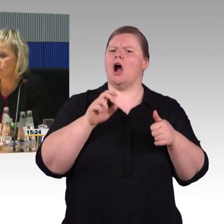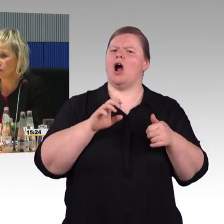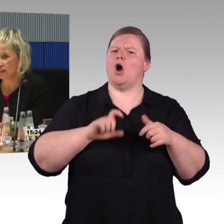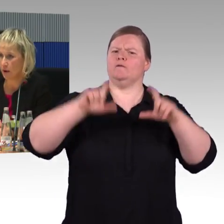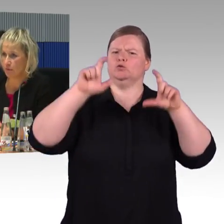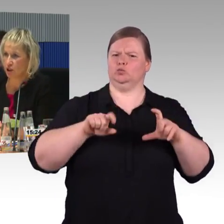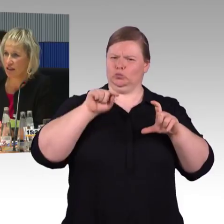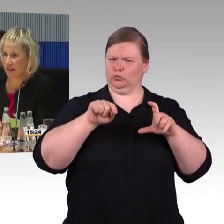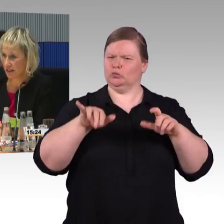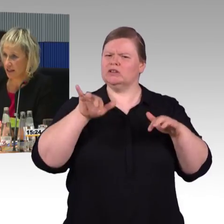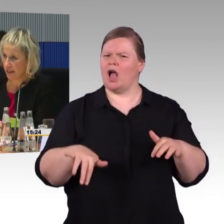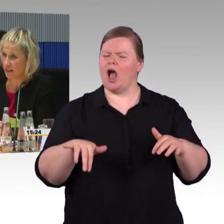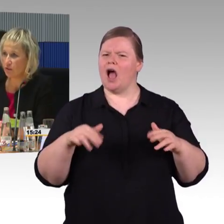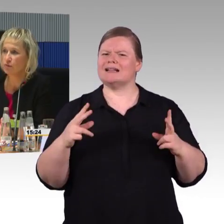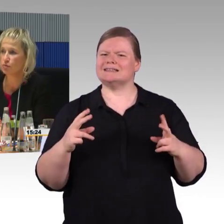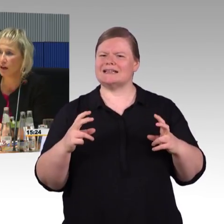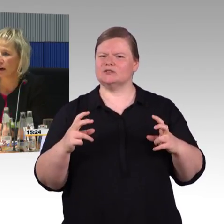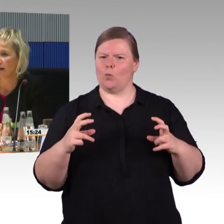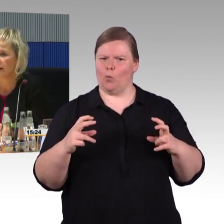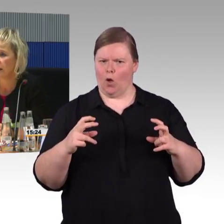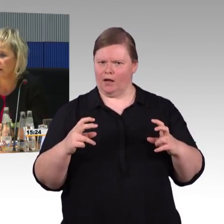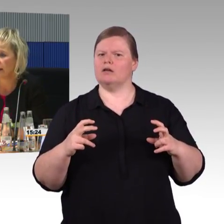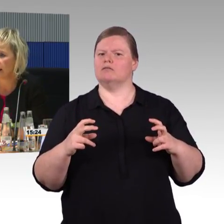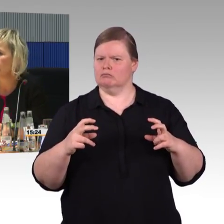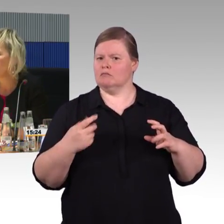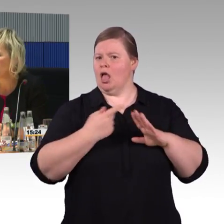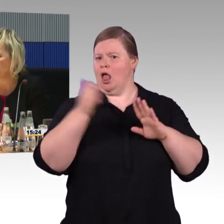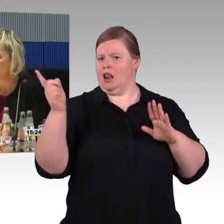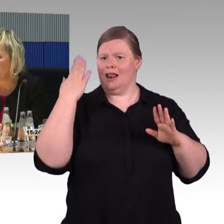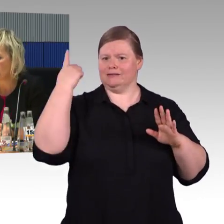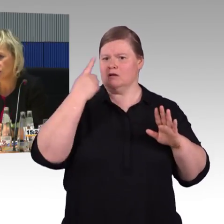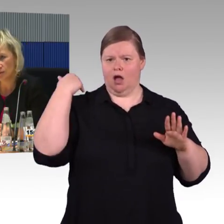Denn im System habe ich dann hinterlegt die Verfügbarkeit an dem besagten Tag.